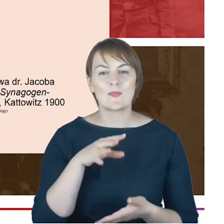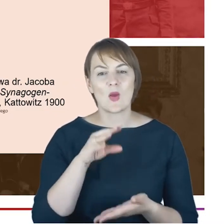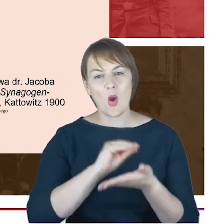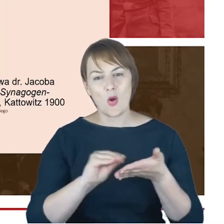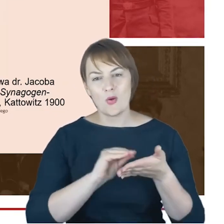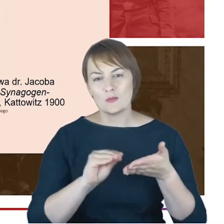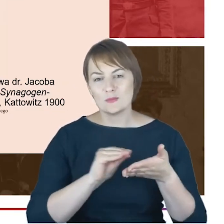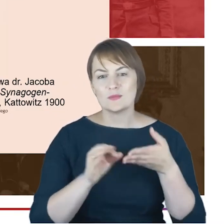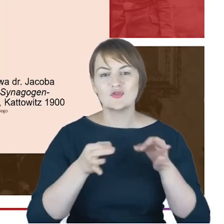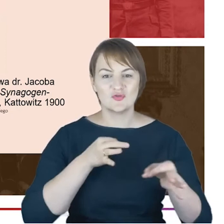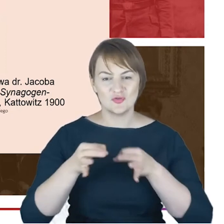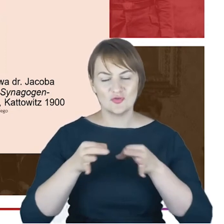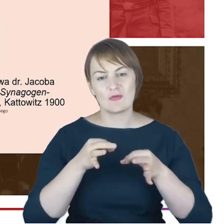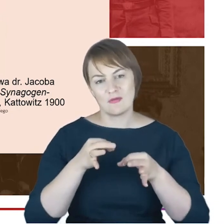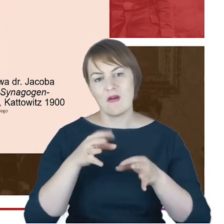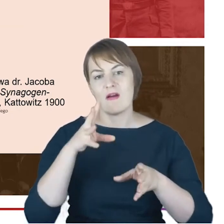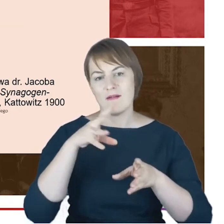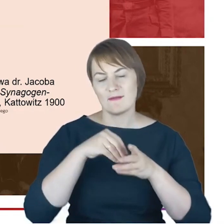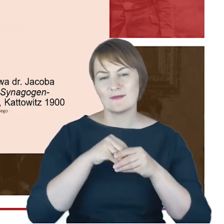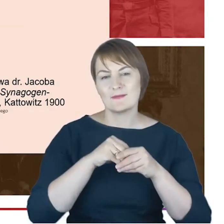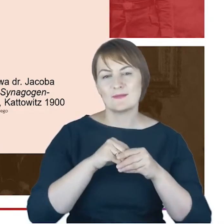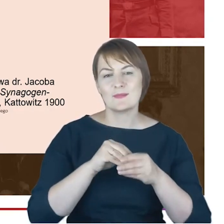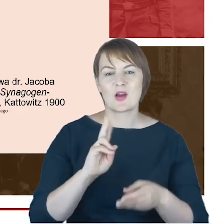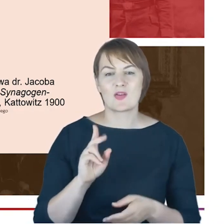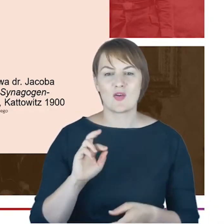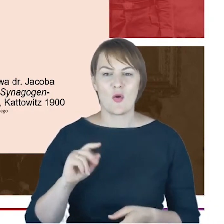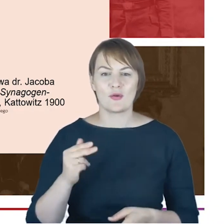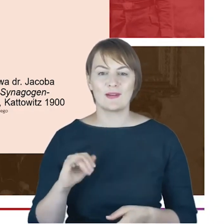cenną kroniką. I co dla nas dzisiaj próbujących zobaczyć